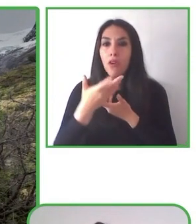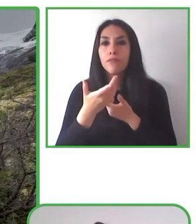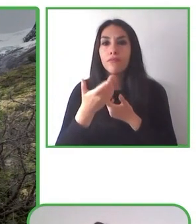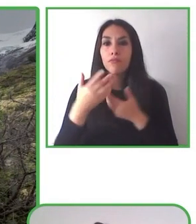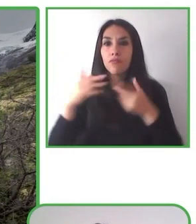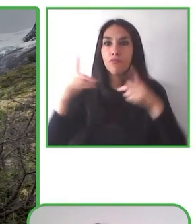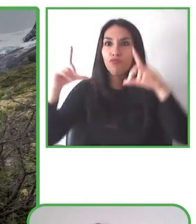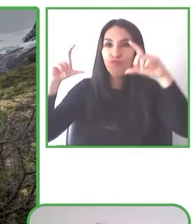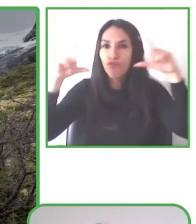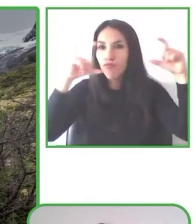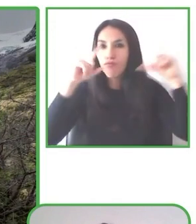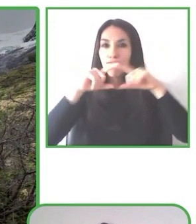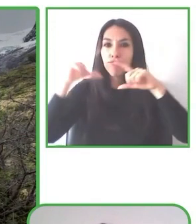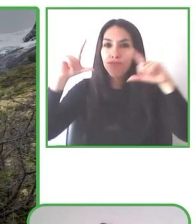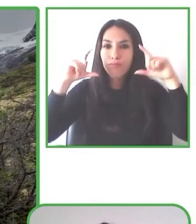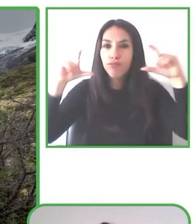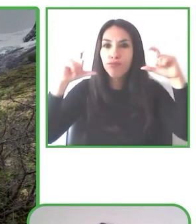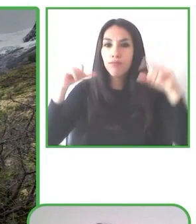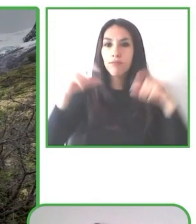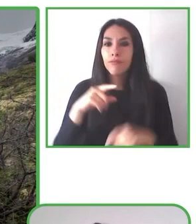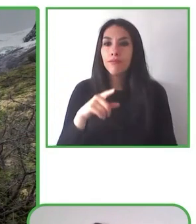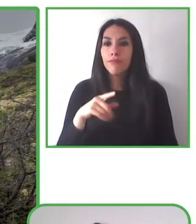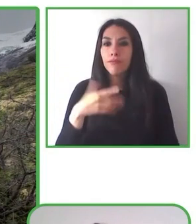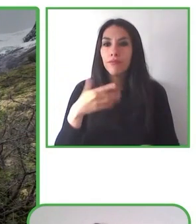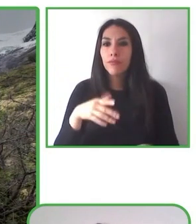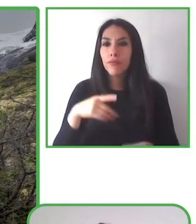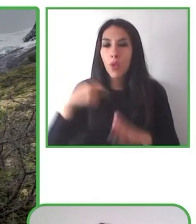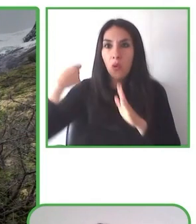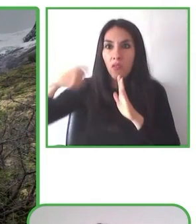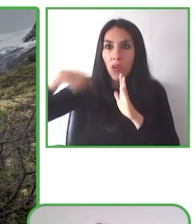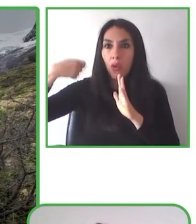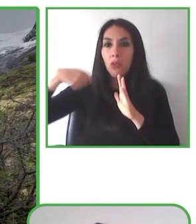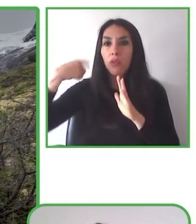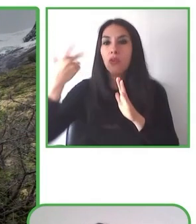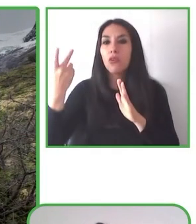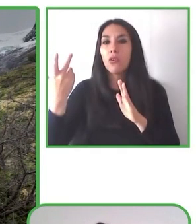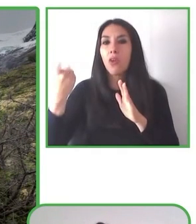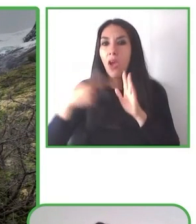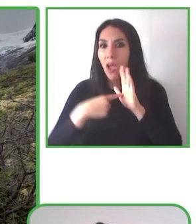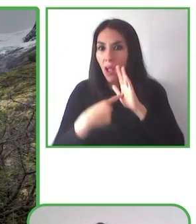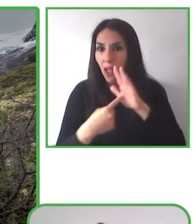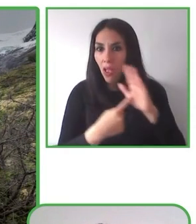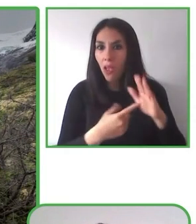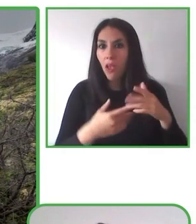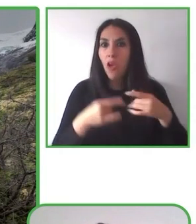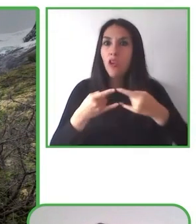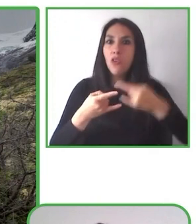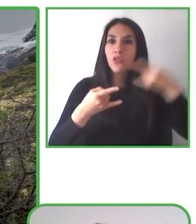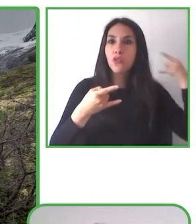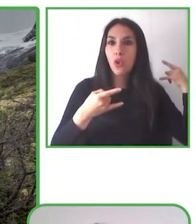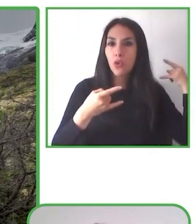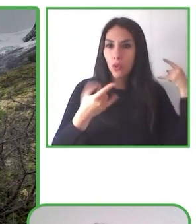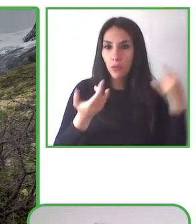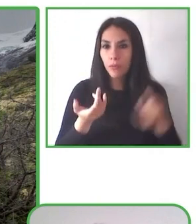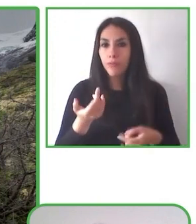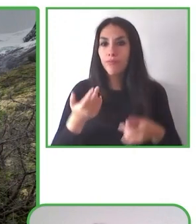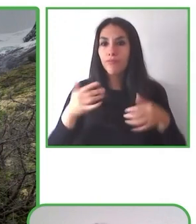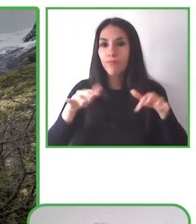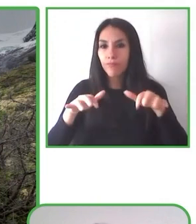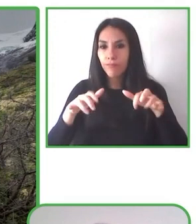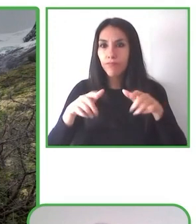Queremos comentar con ustedes algunos, algunas pequeñas descripciones de las cosas